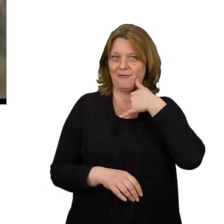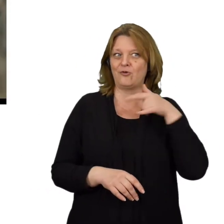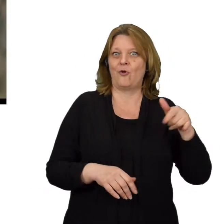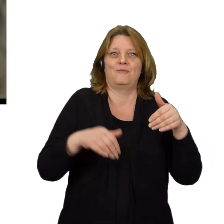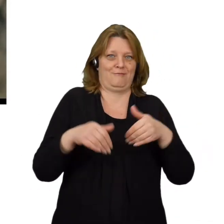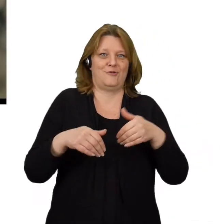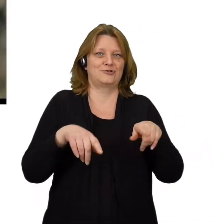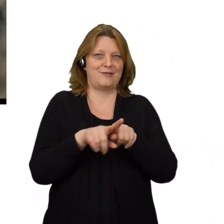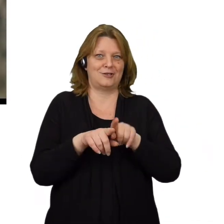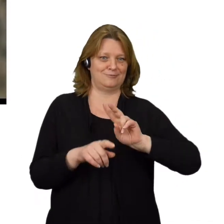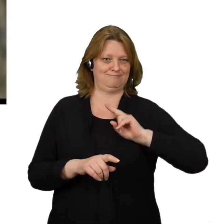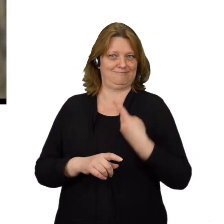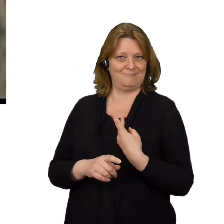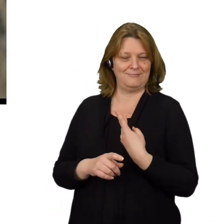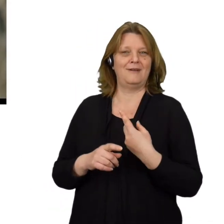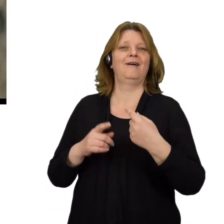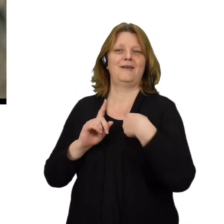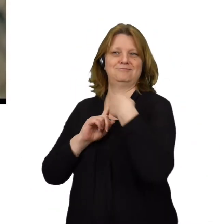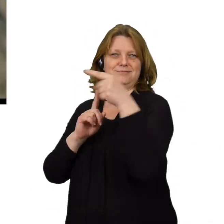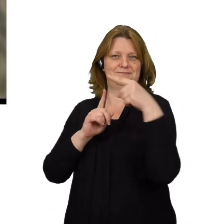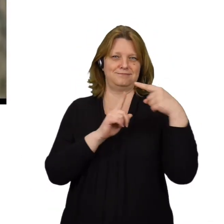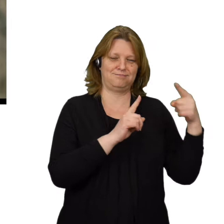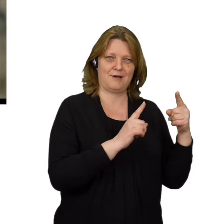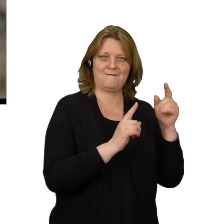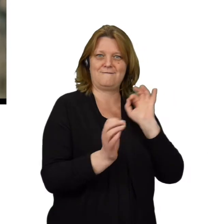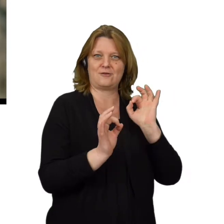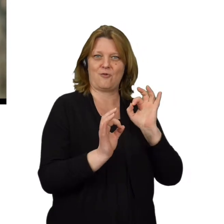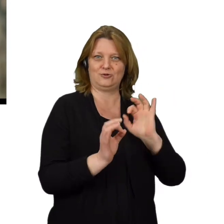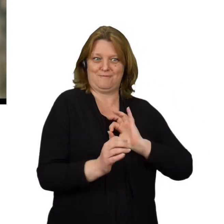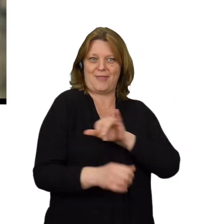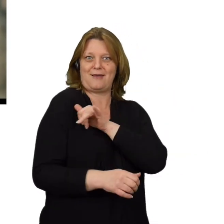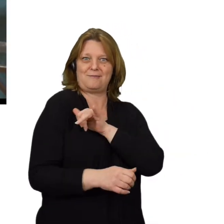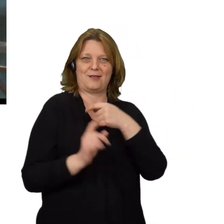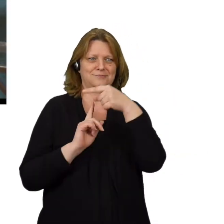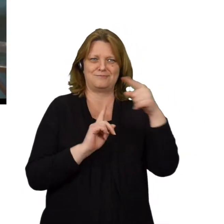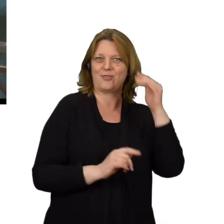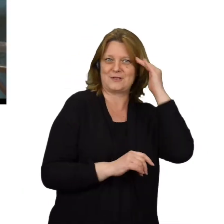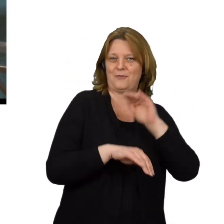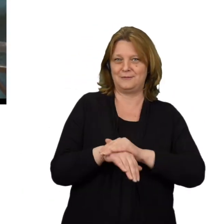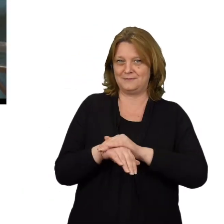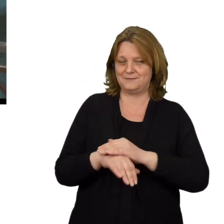Daje mu to także możliwość podszycia się pod nas i rozsyłanie wiadomości w naszym imieniu, do innych użytkowników.